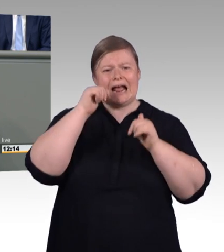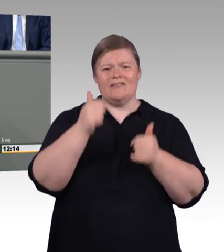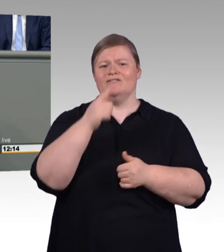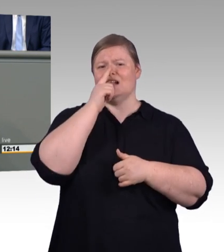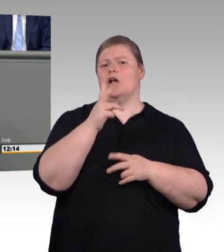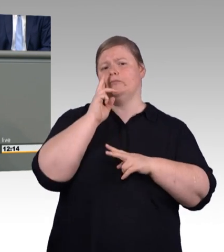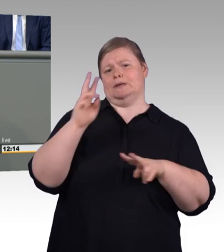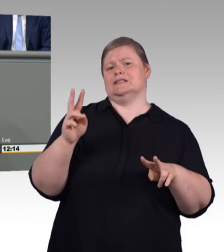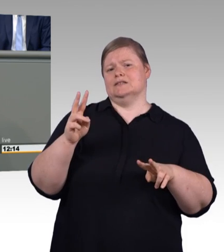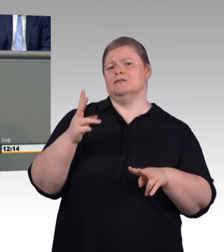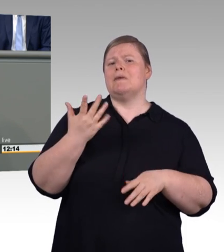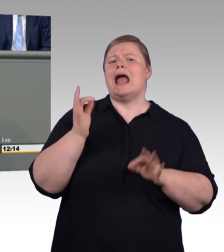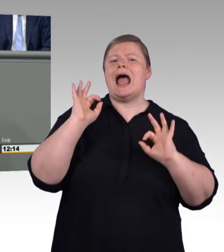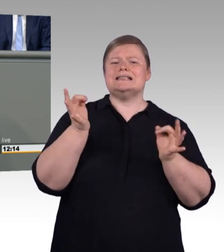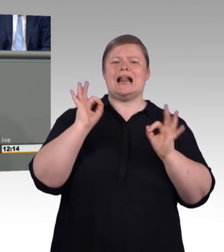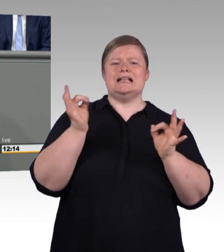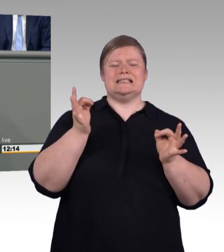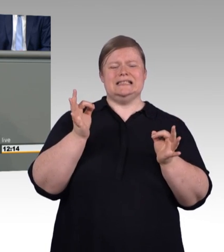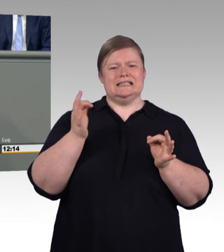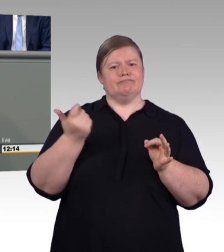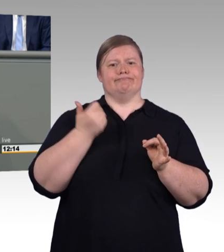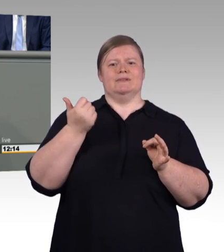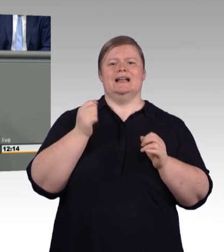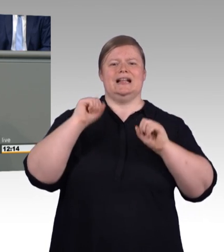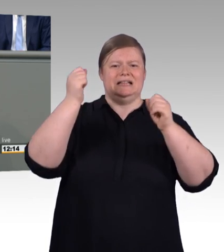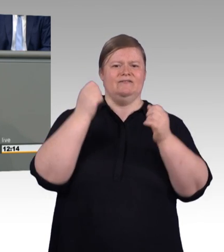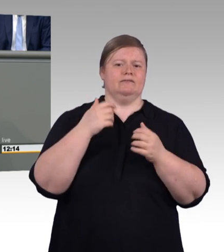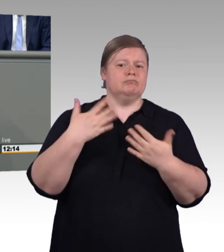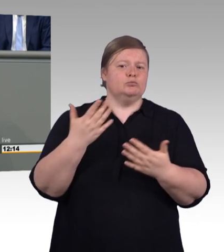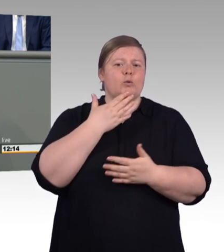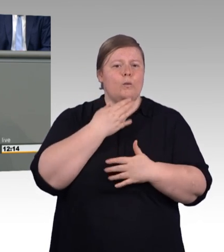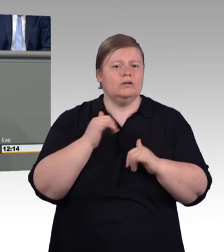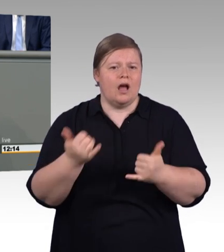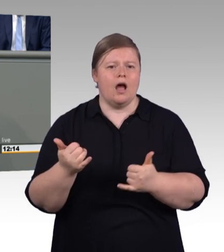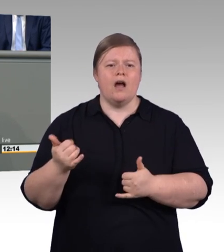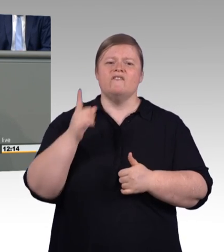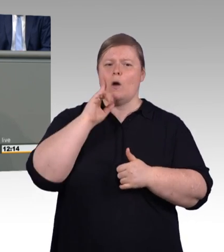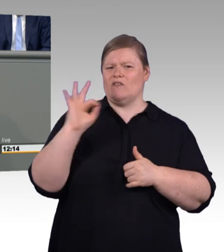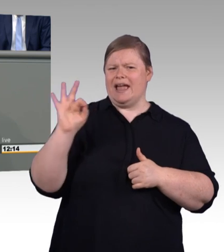Das Nächste ist, die Linken und die Grünen, aber auch-. Wollen hier wieder den Staat stärker in die